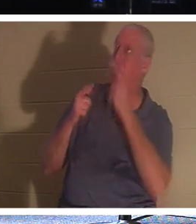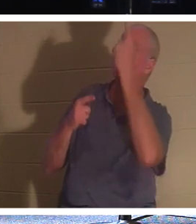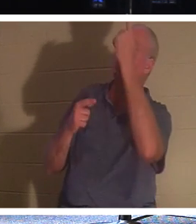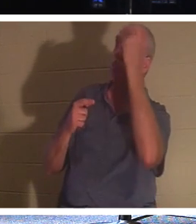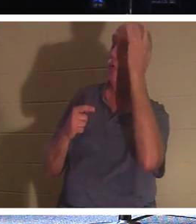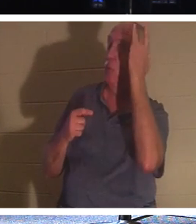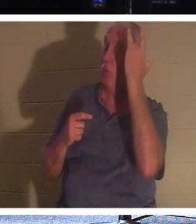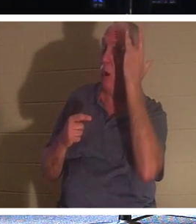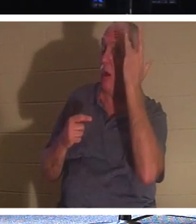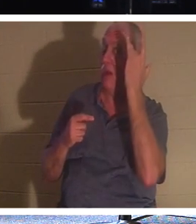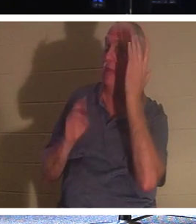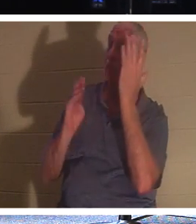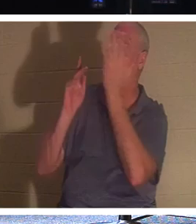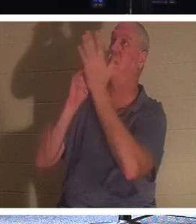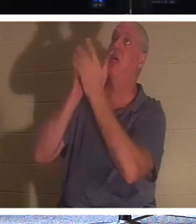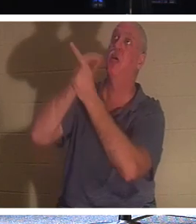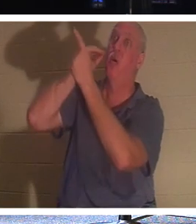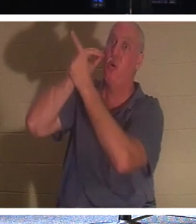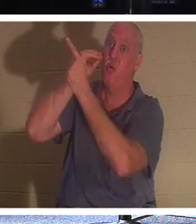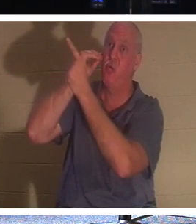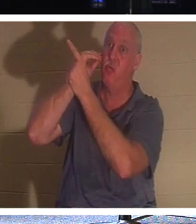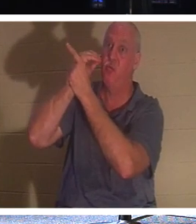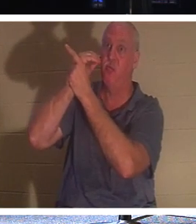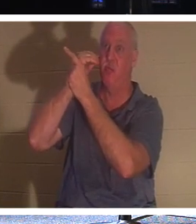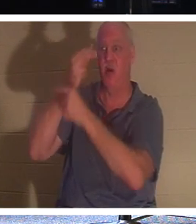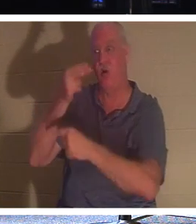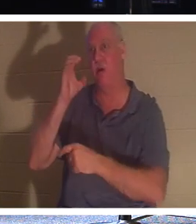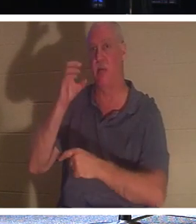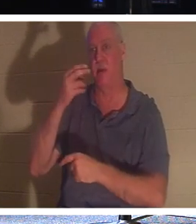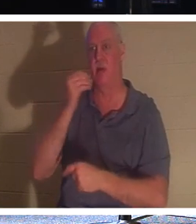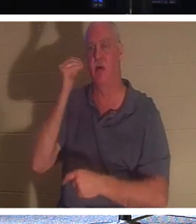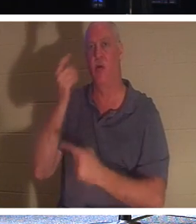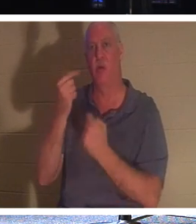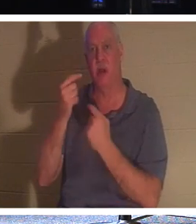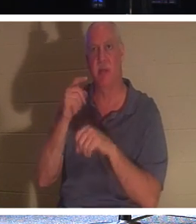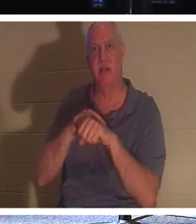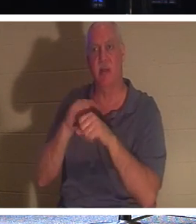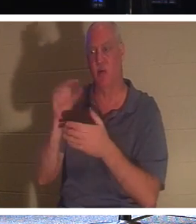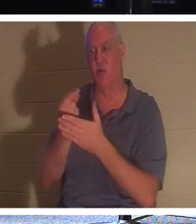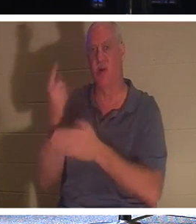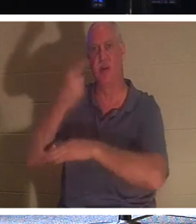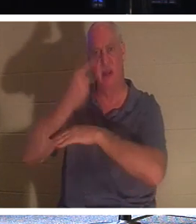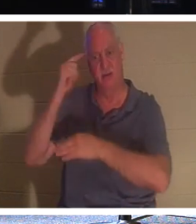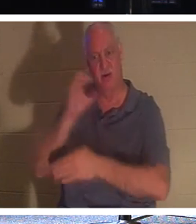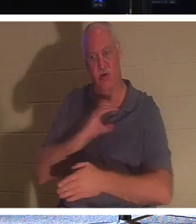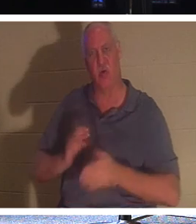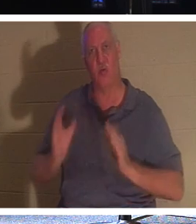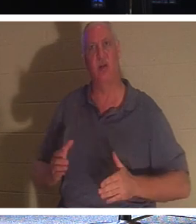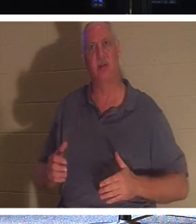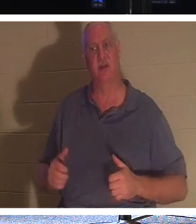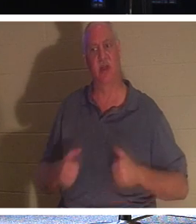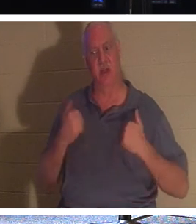nach Hause zu kommen. Es ist Zeit für die Heimkehr! Für den Christen ist es der „Abschlusstag“, an dem das Leben diese Welt verlässt.